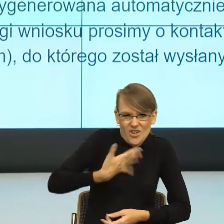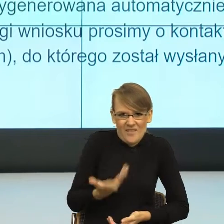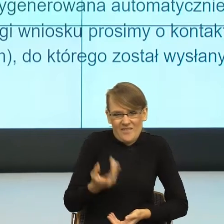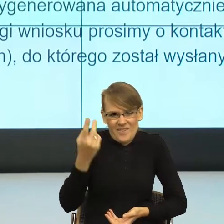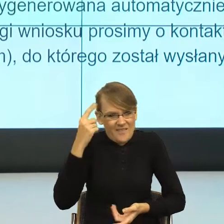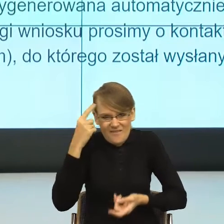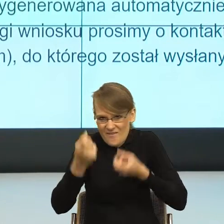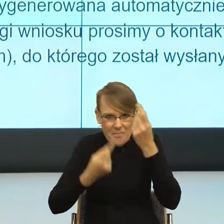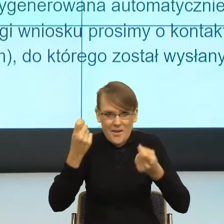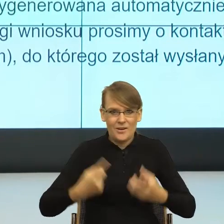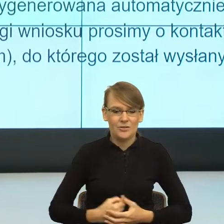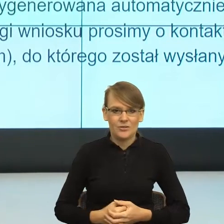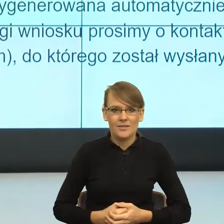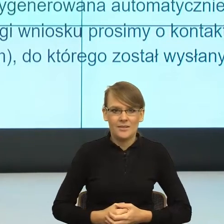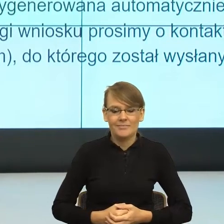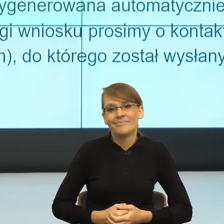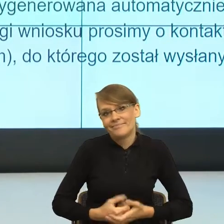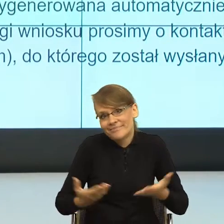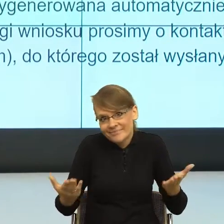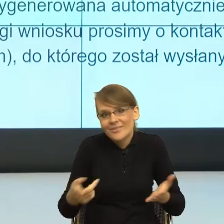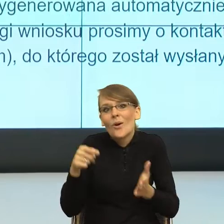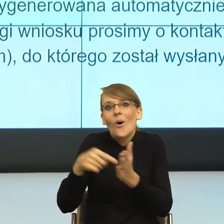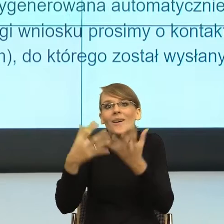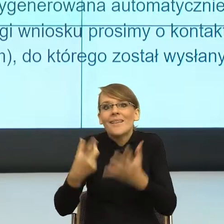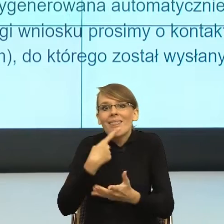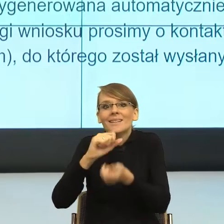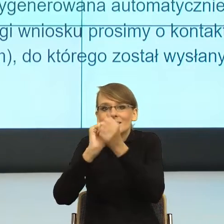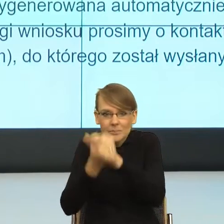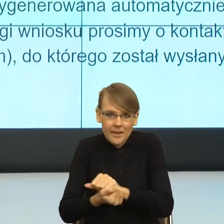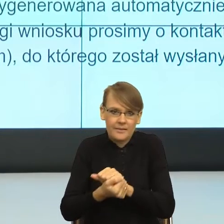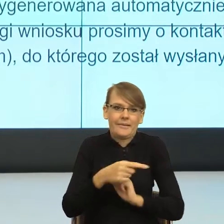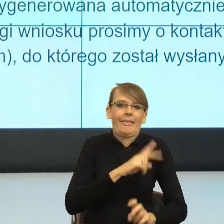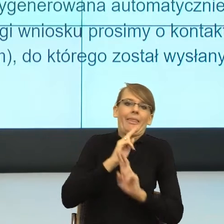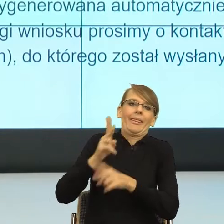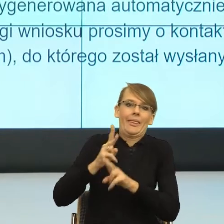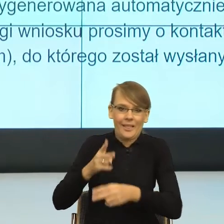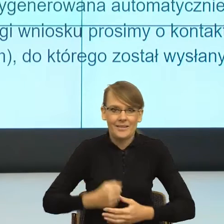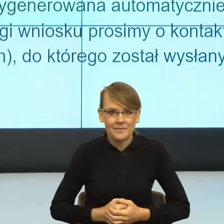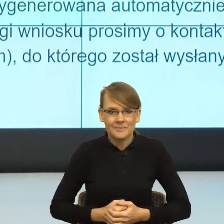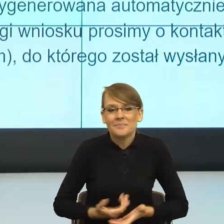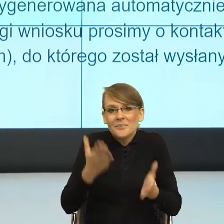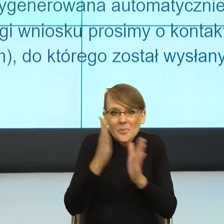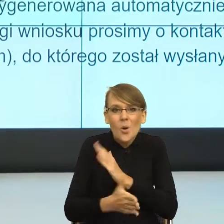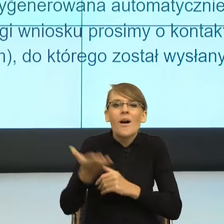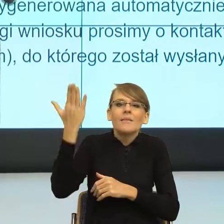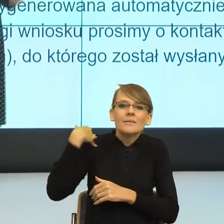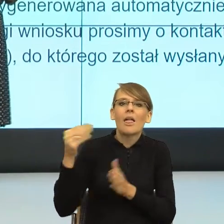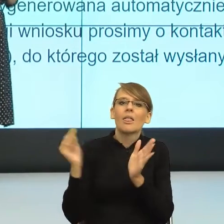Tak się dzieje ze zmianą językową. To znaczy zmiana językowa wygląda w ten sposób, że był do tej pory ustalony bardzo mocny system